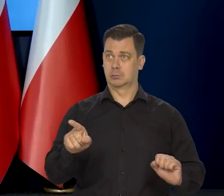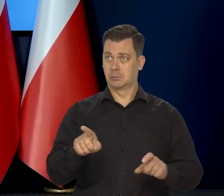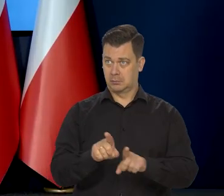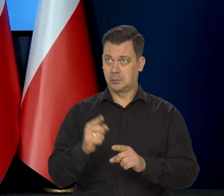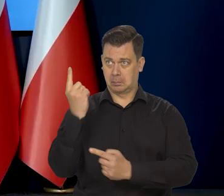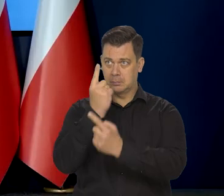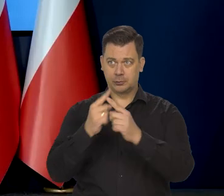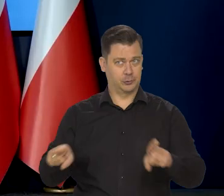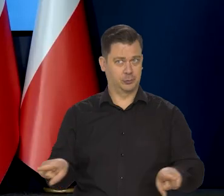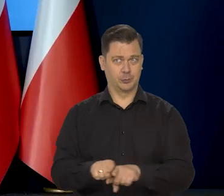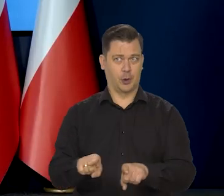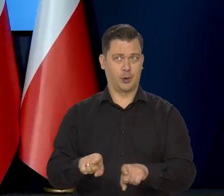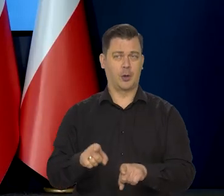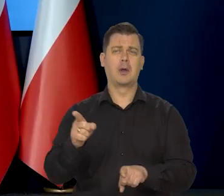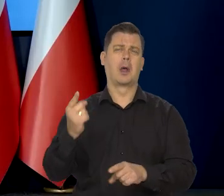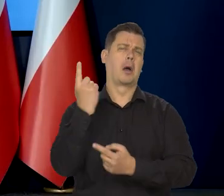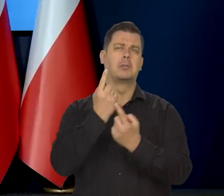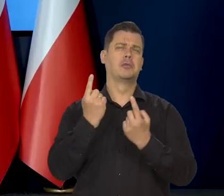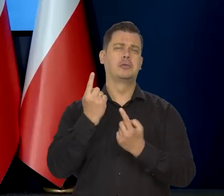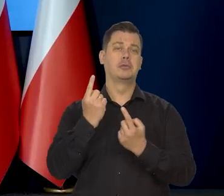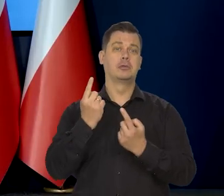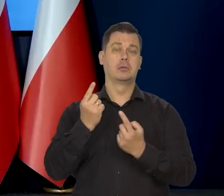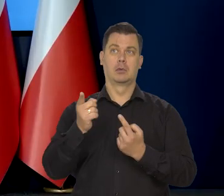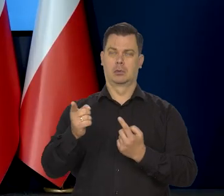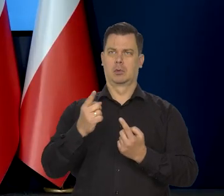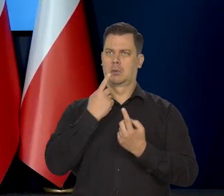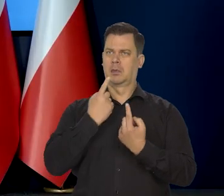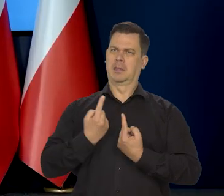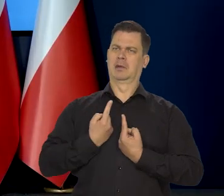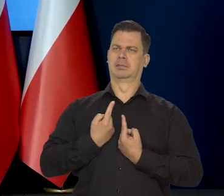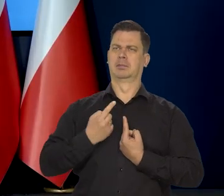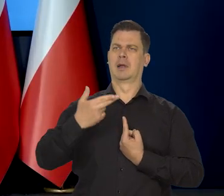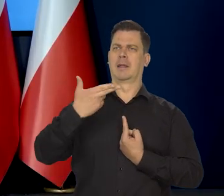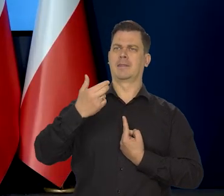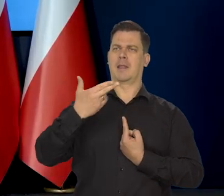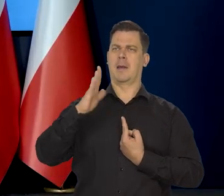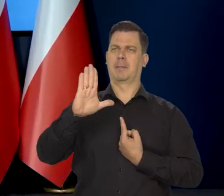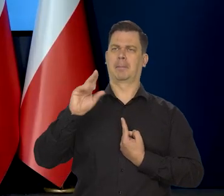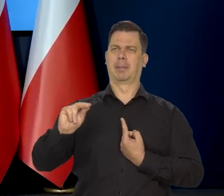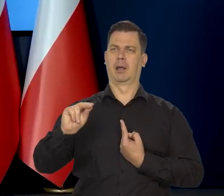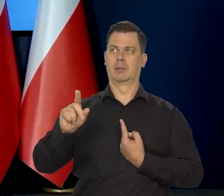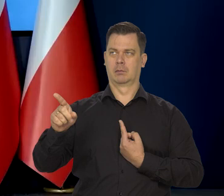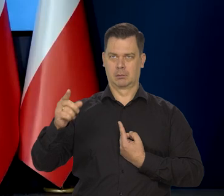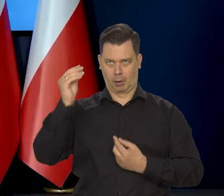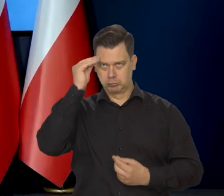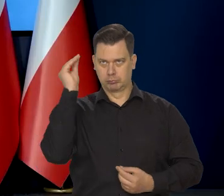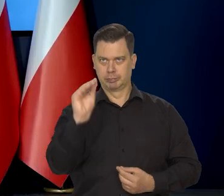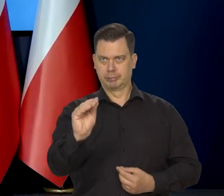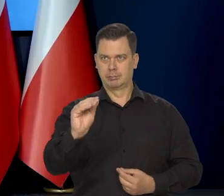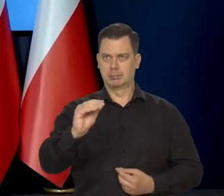i jak Pan na nią patrzy w kontekście niezależności mandatu Rady, a druga kwestia wakacje kredytowe, które też Pan już poruszył,